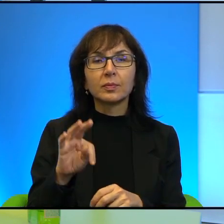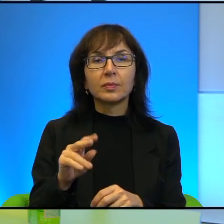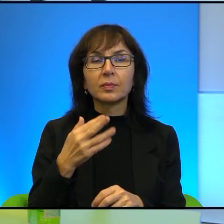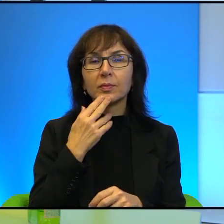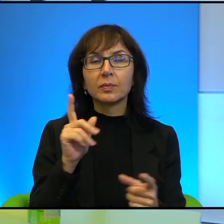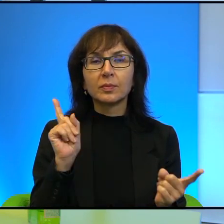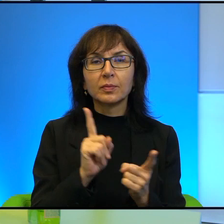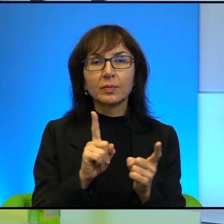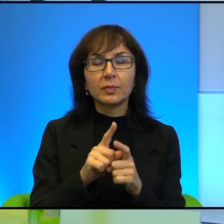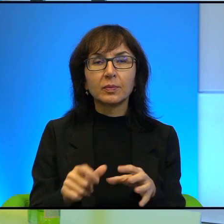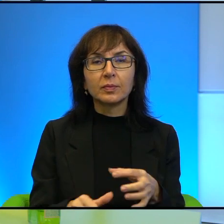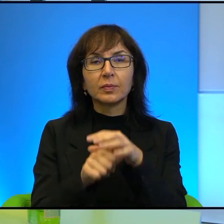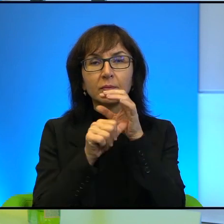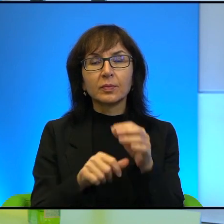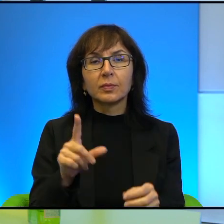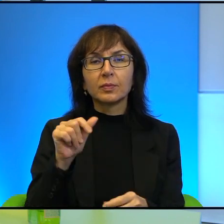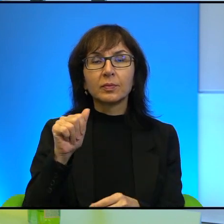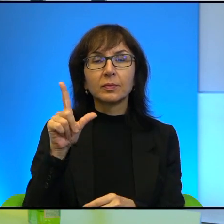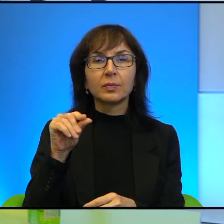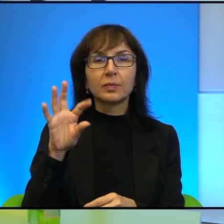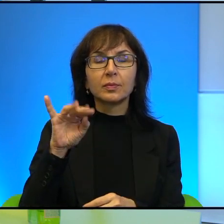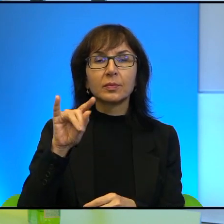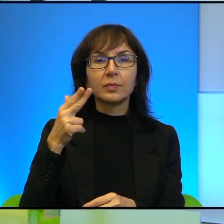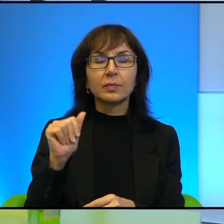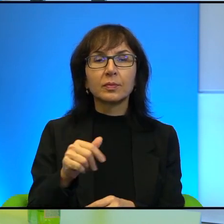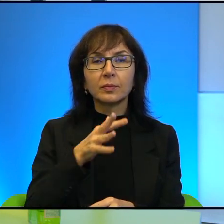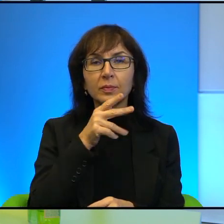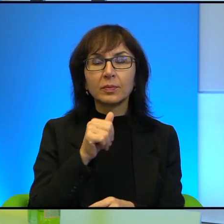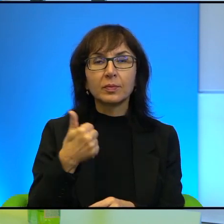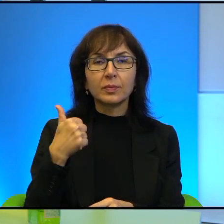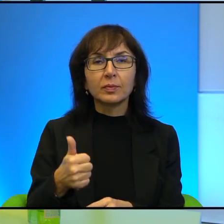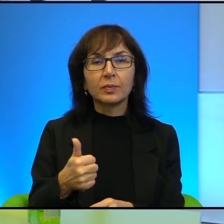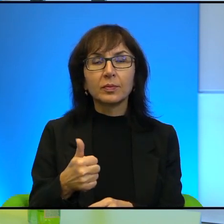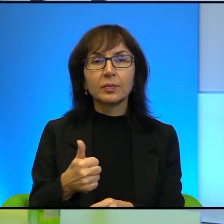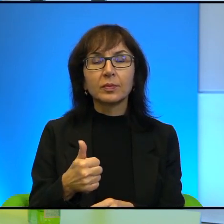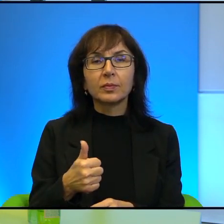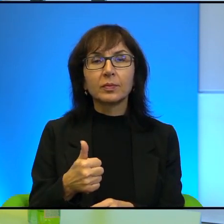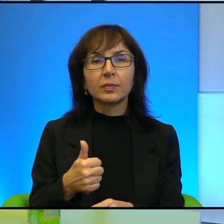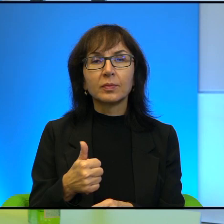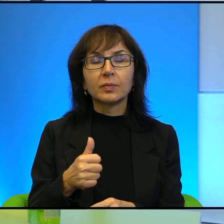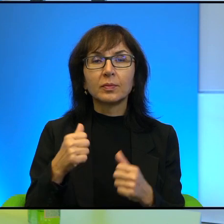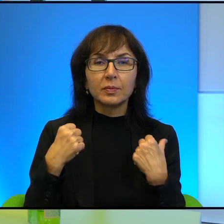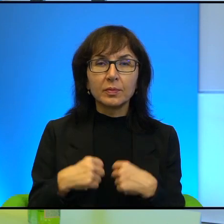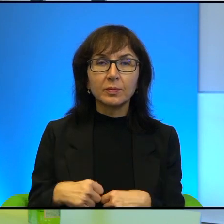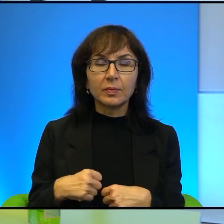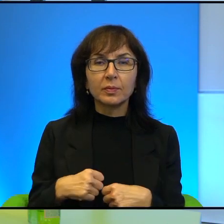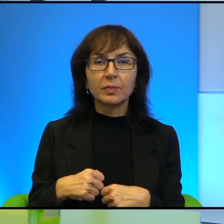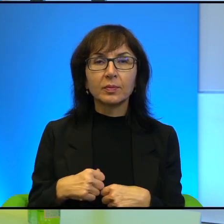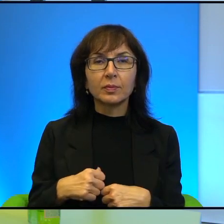przywódców właśnie Palestyny i Izraela, że jeden jakby zachowywał się jak szef